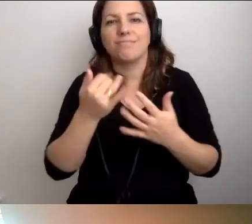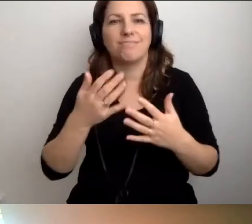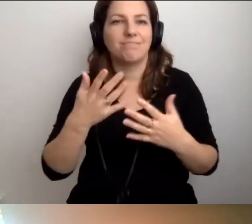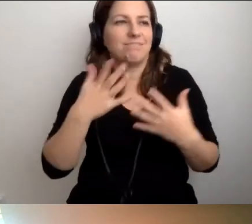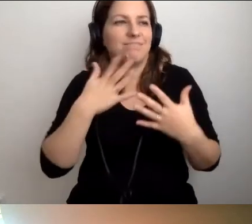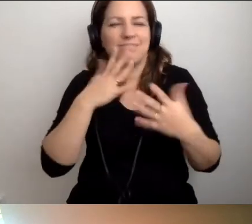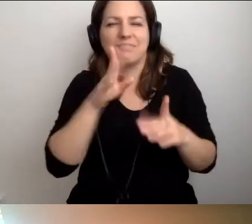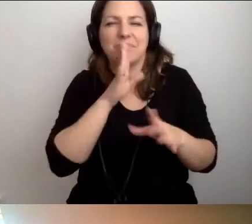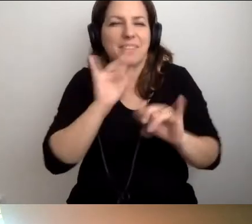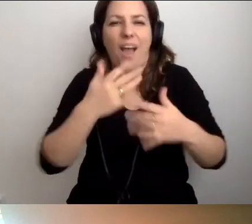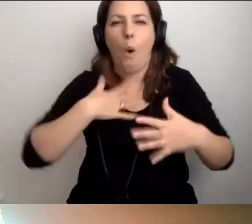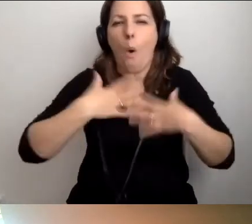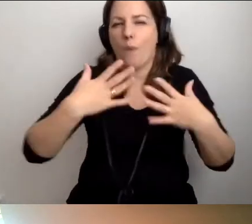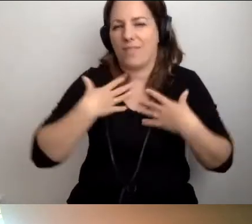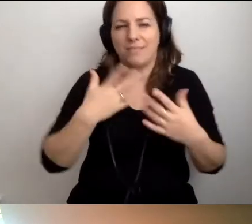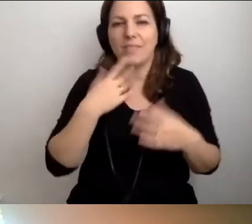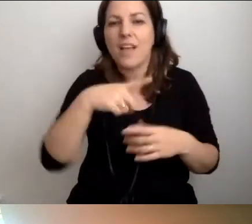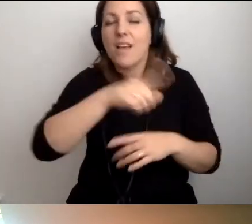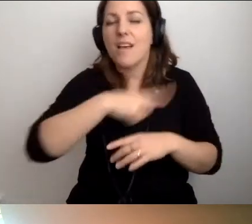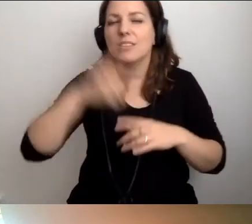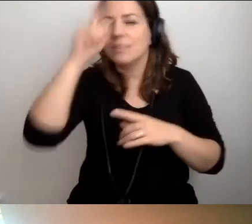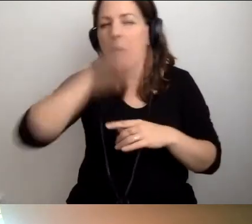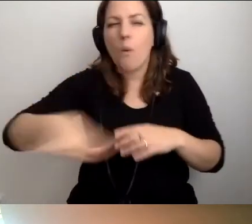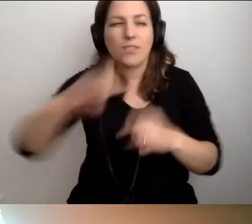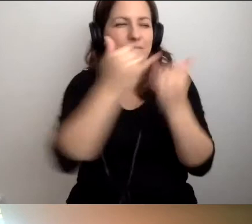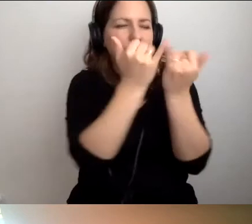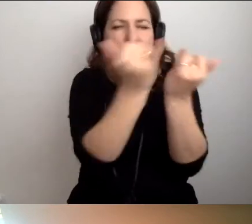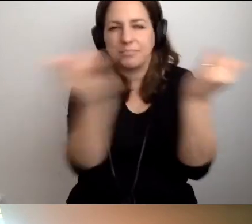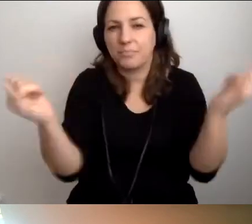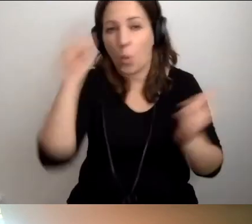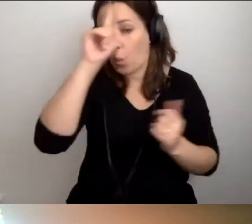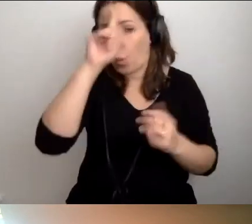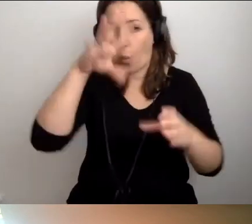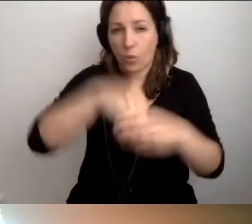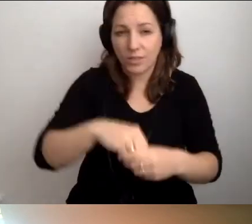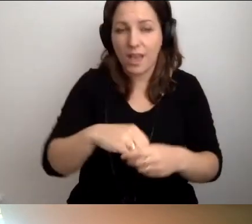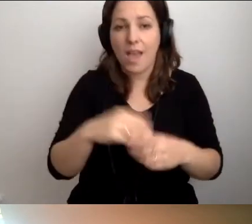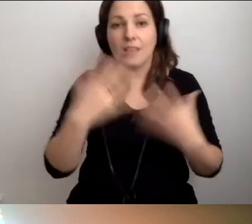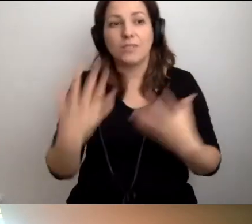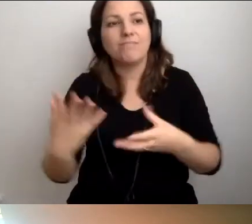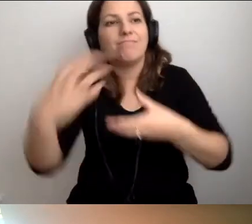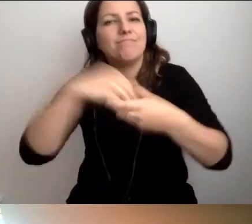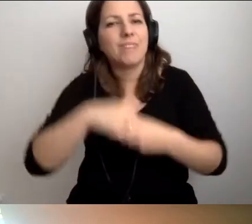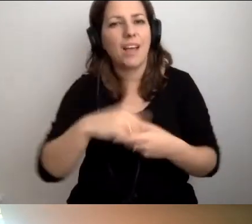Że społeczeństwo jest tak różnorodne i chcąc włączać do życia społecznego, nie chcąc wykluczać,